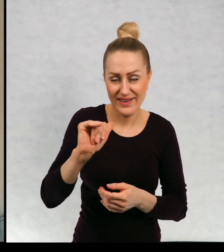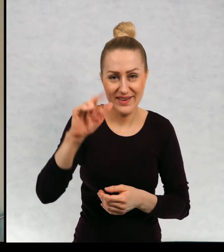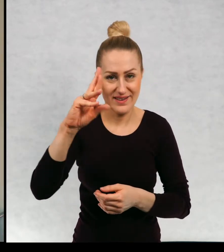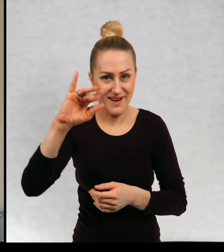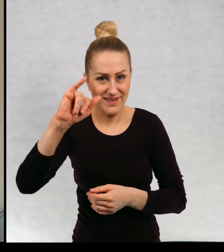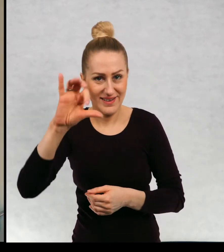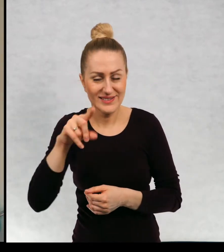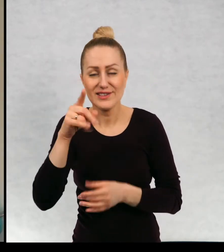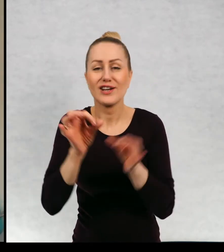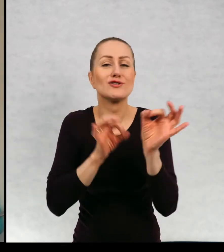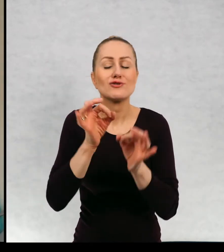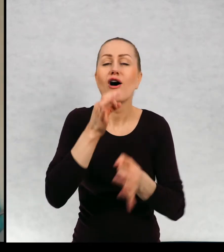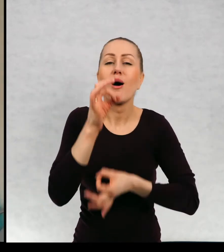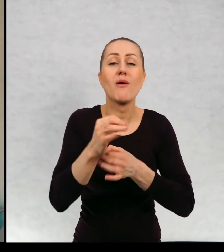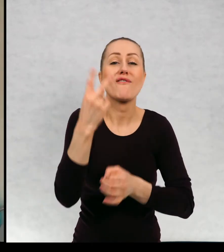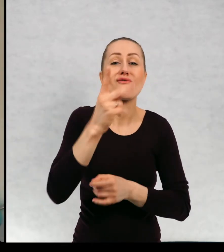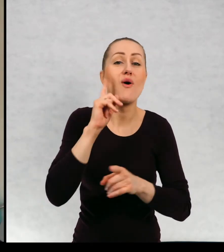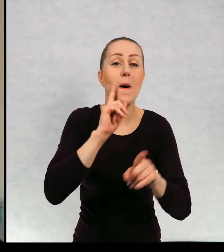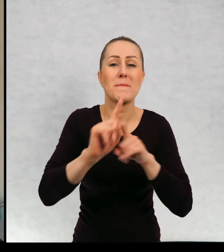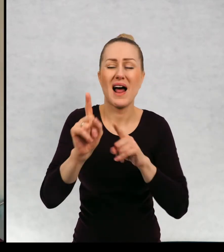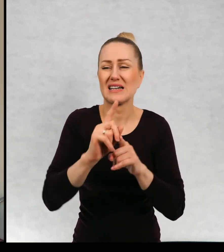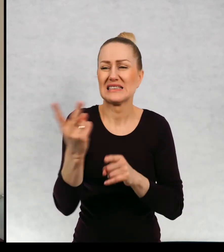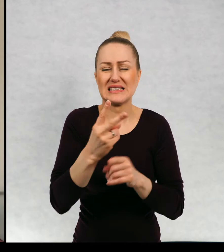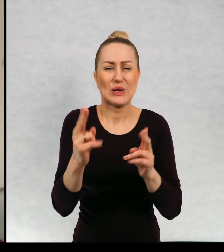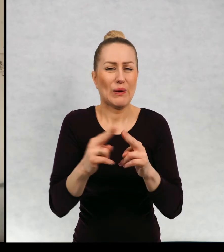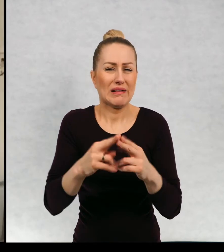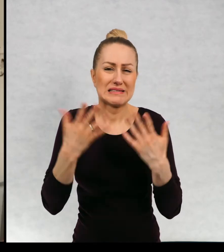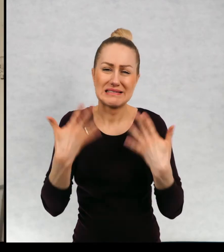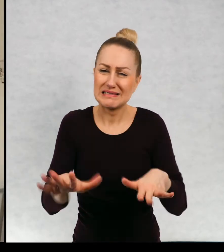którzy, dwóch braciach, którzy nie bardzo się mogą ze sobą dogadać.